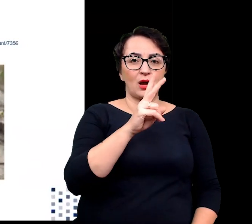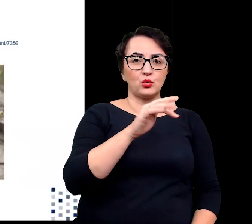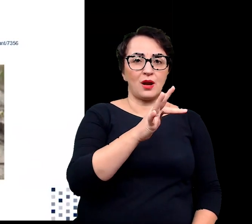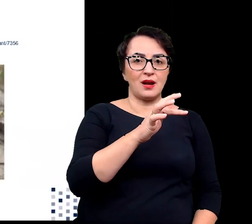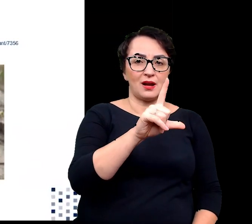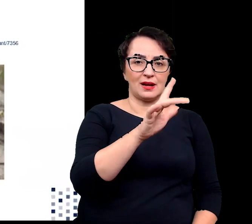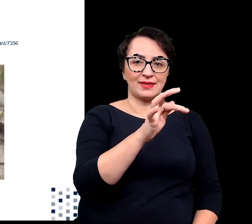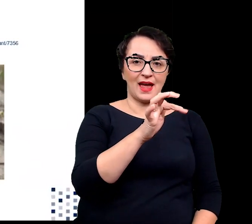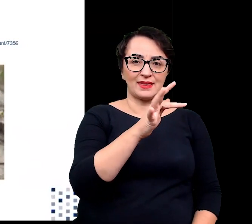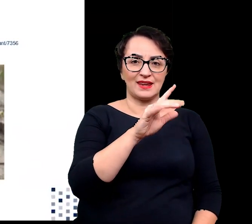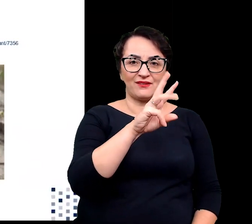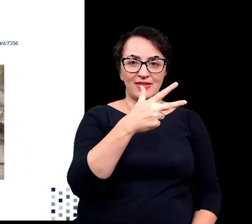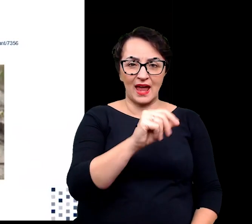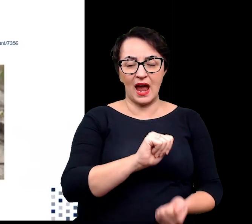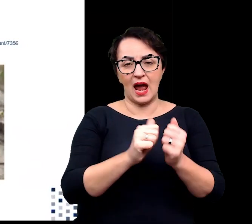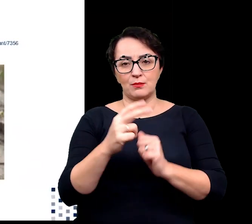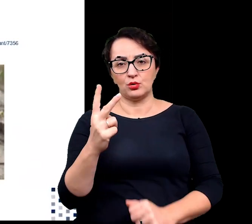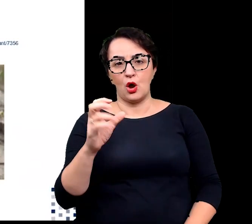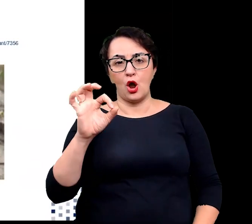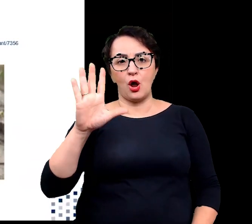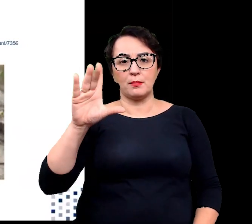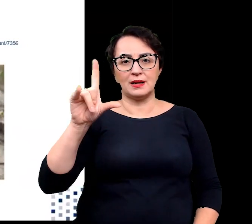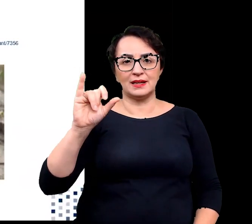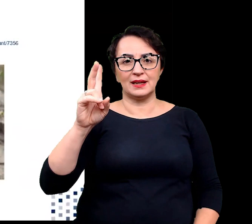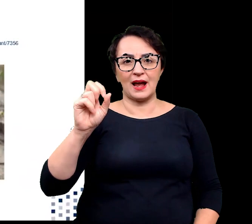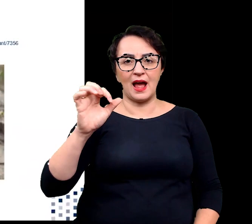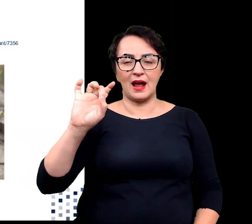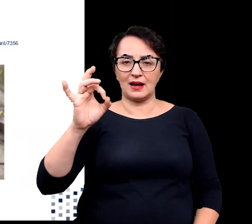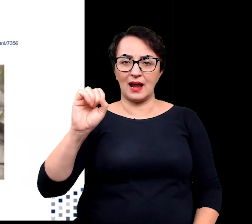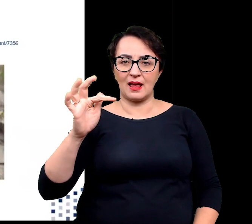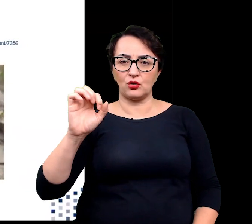Halofity fakultatywne mogą rosnąć w warunkach niskich stężeń soli,